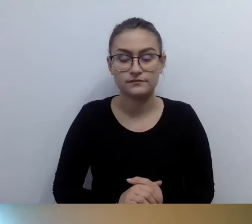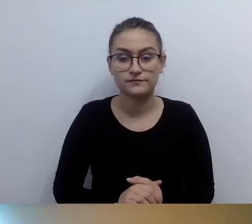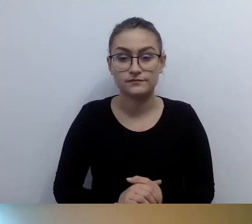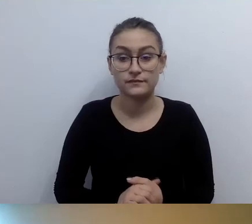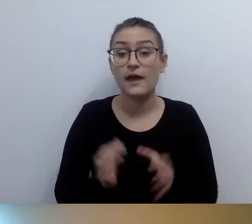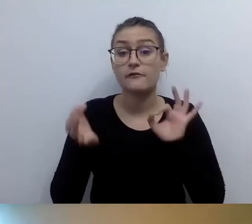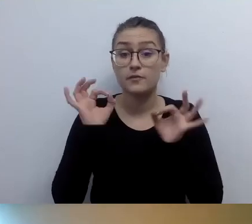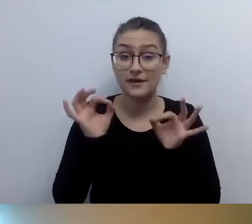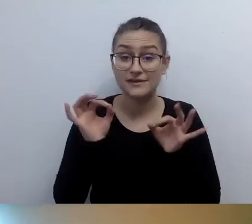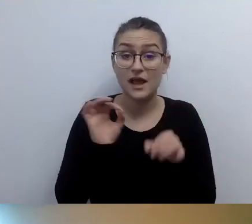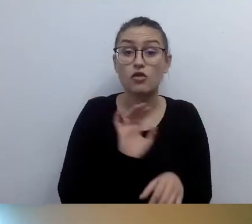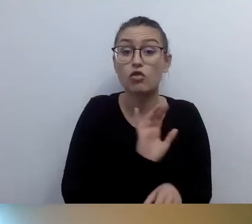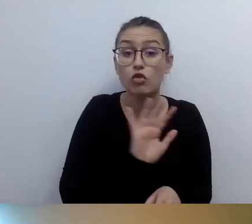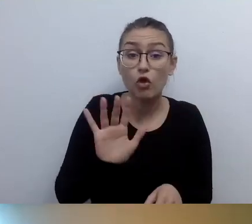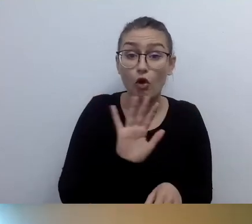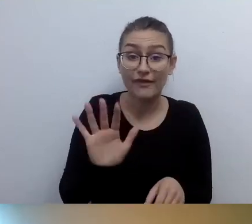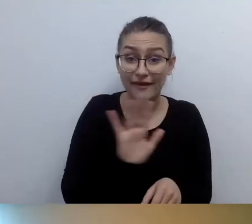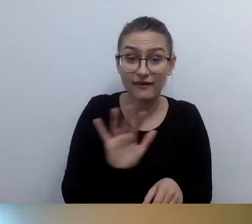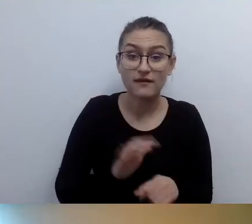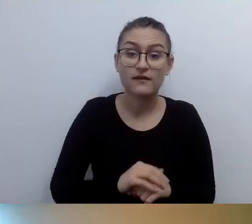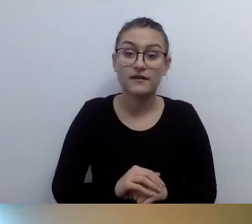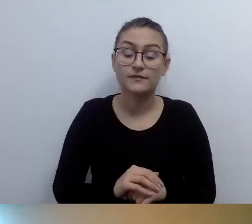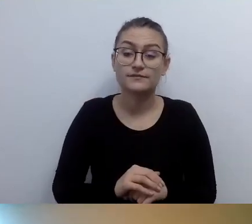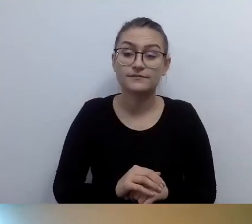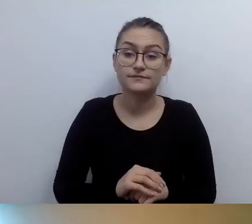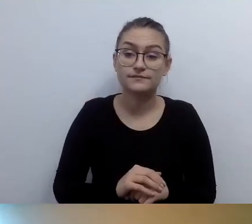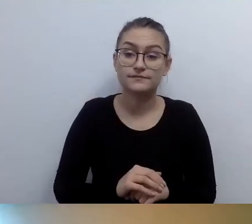że nie przygotowaliśmy mapy tyflograficznej,